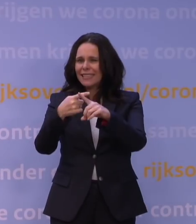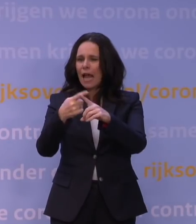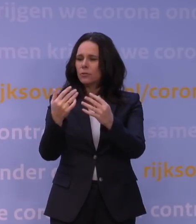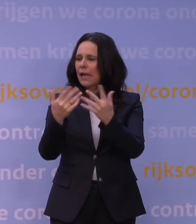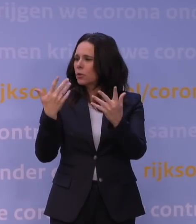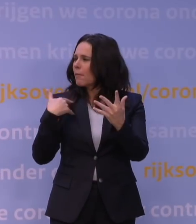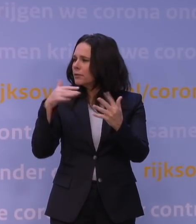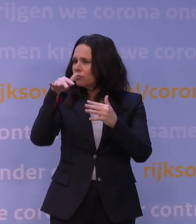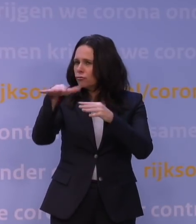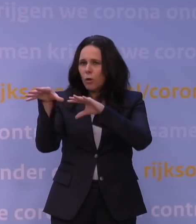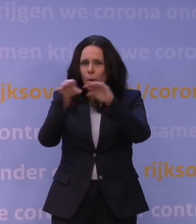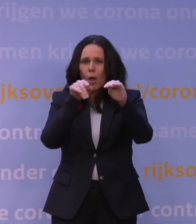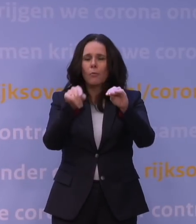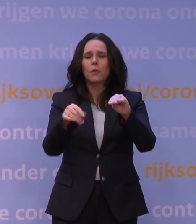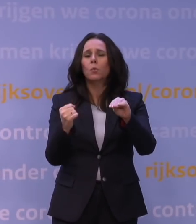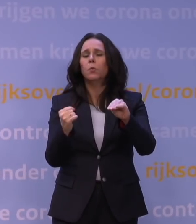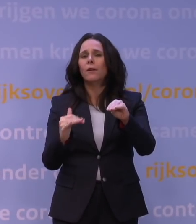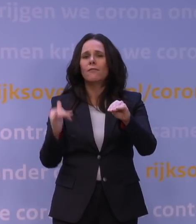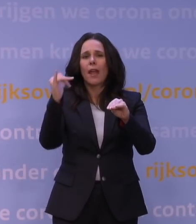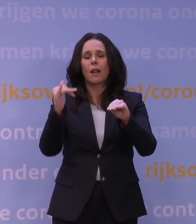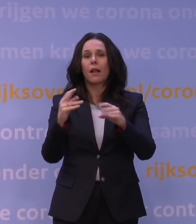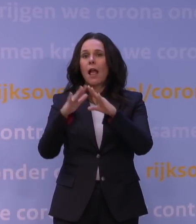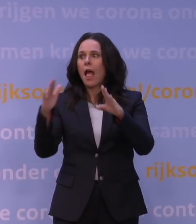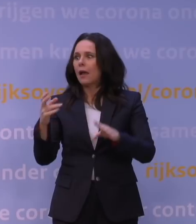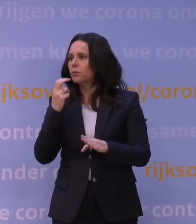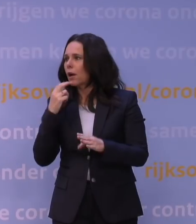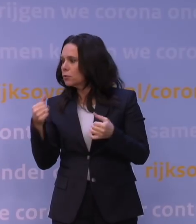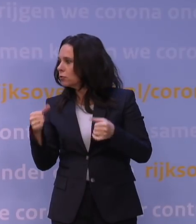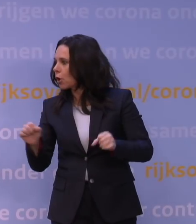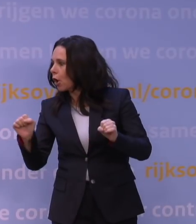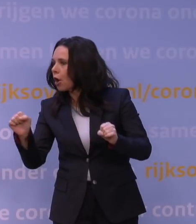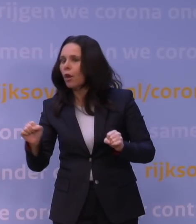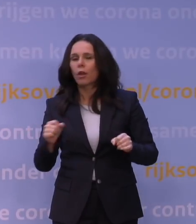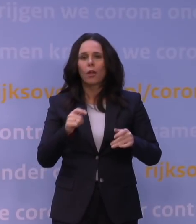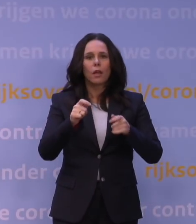dat de druk op de huisartsenzorg hoog is, dat de druk op de verpleeghuizen hoog is.